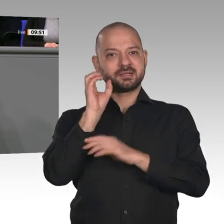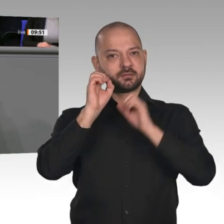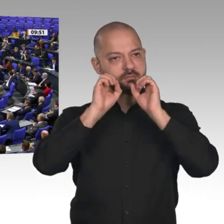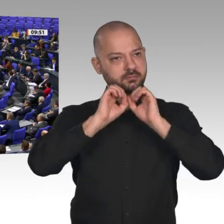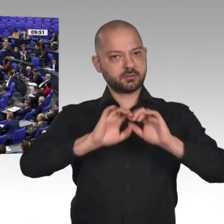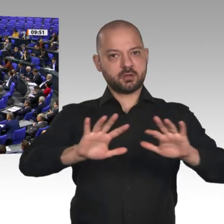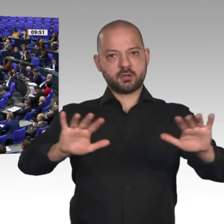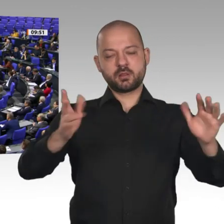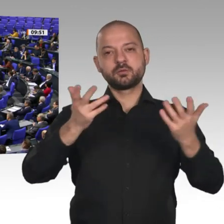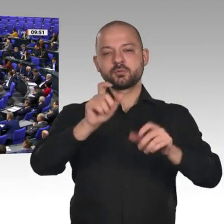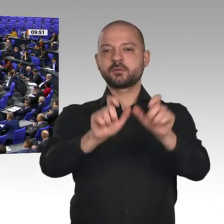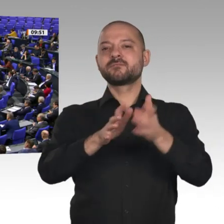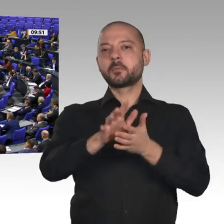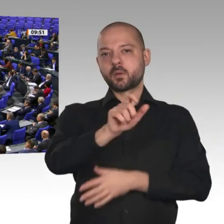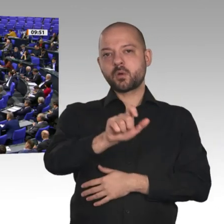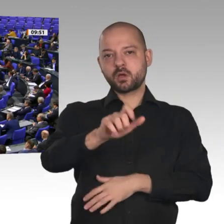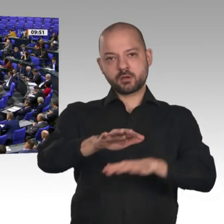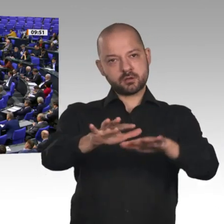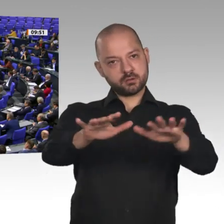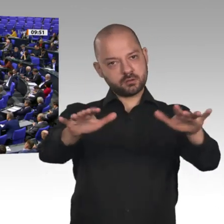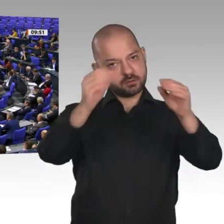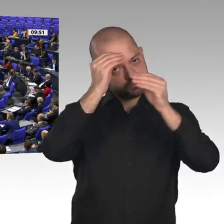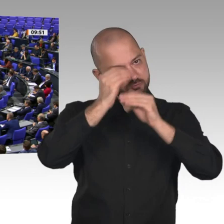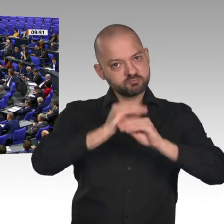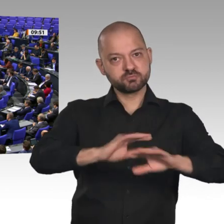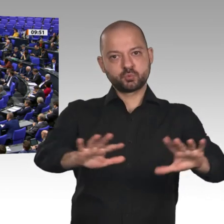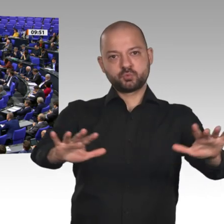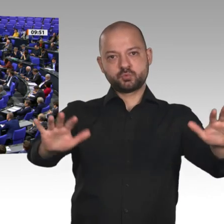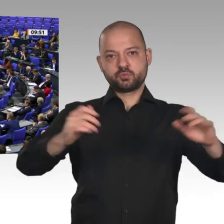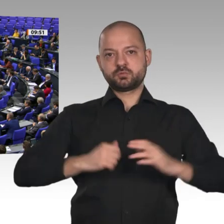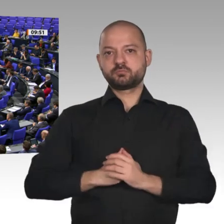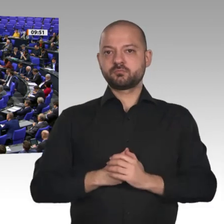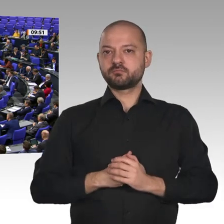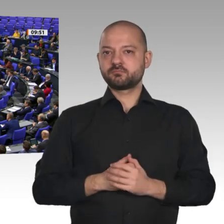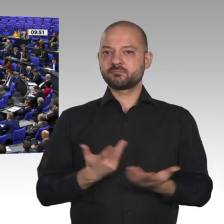Verbraucher. Auch im Bereich Mieterstrom brauchen wir mehr Dynamik.